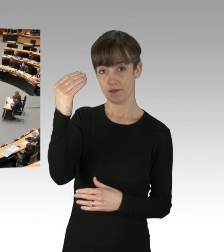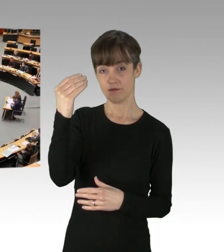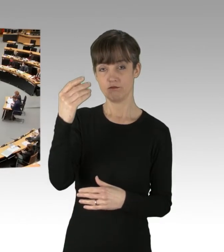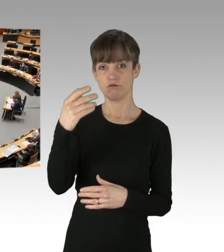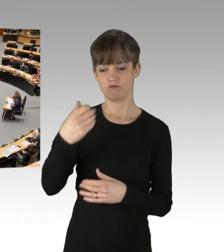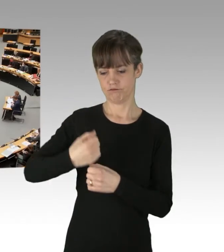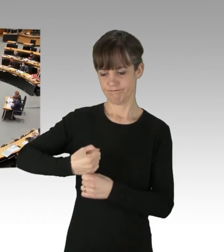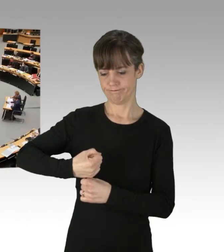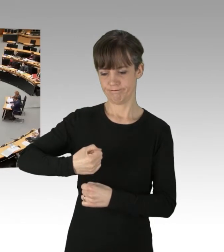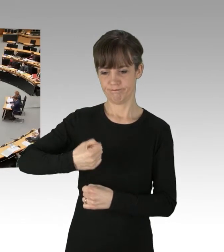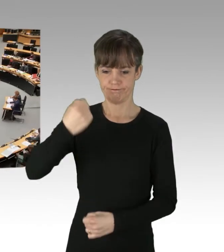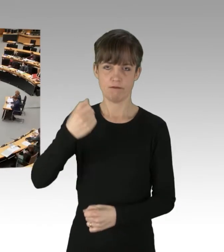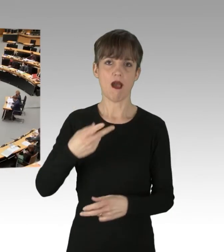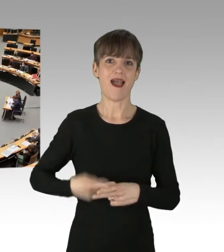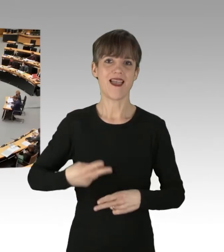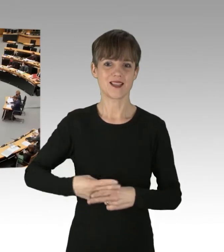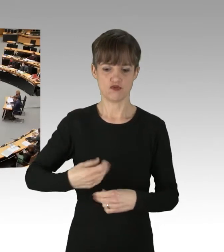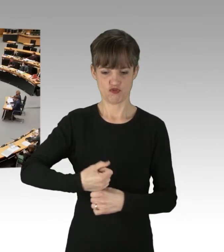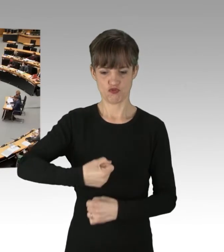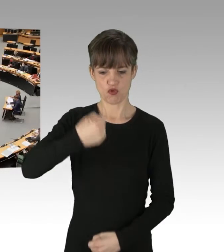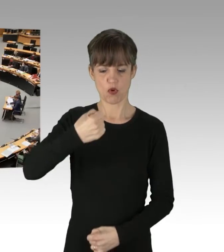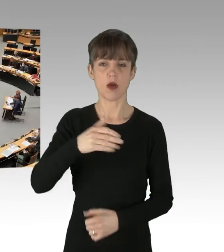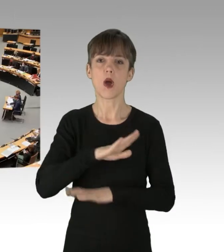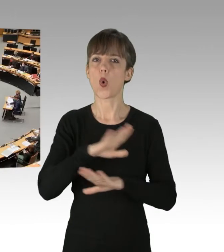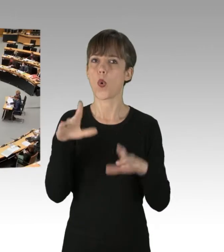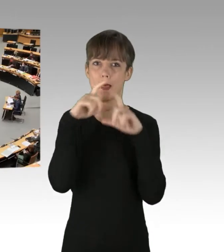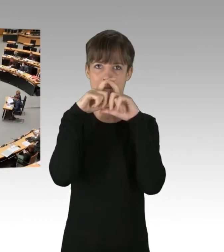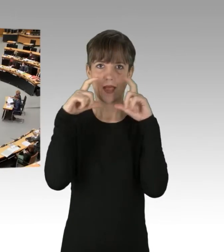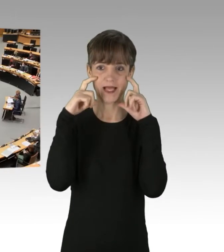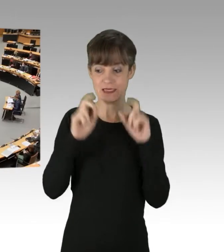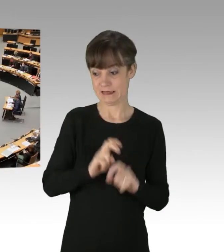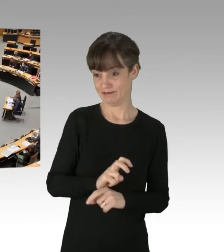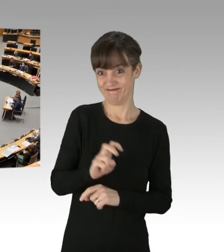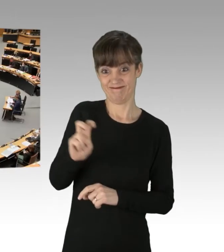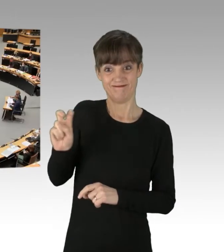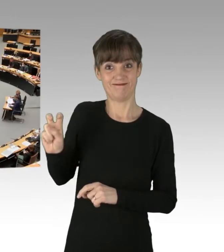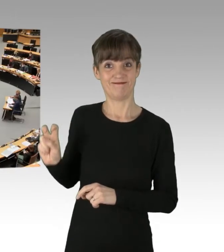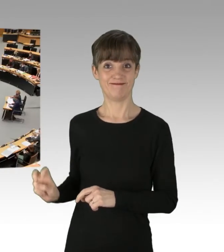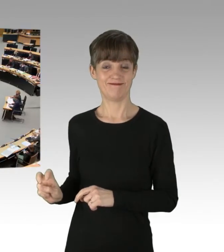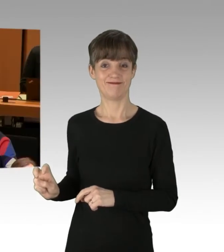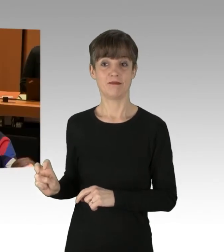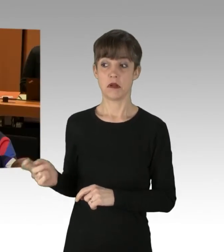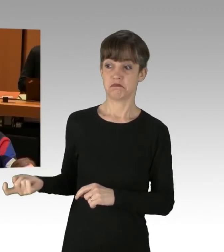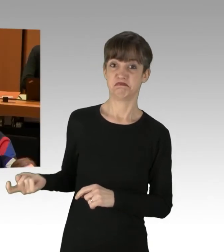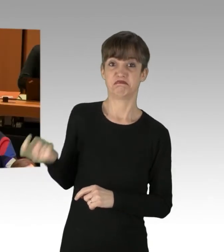aber ohne Maske hat sich neben mich gesetzt und mich vor versammelter Mannschaft als Ost-Schlampe bezeichnet.